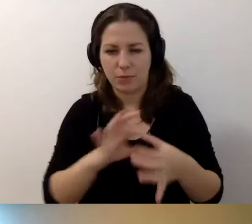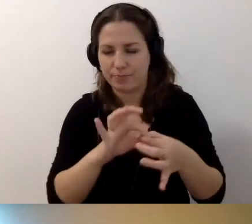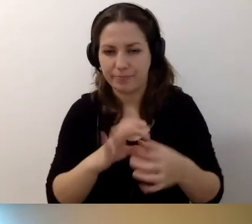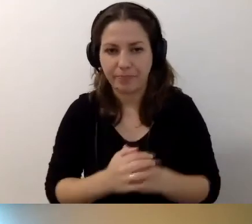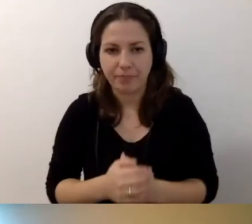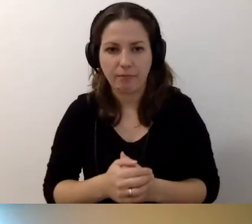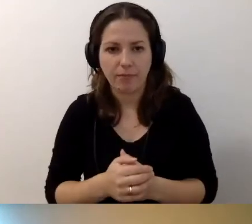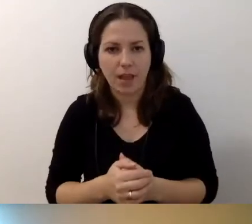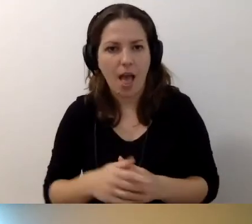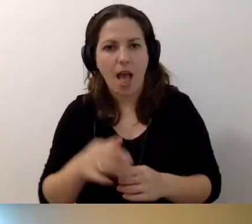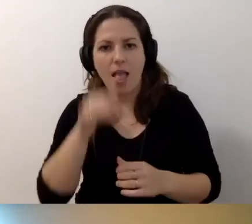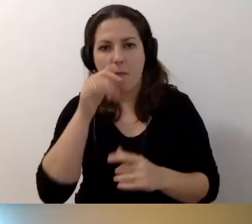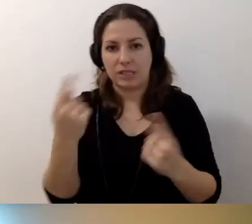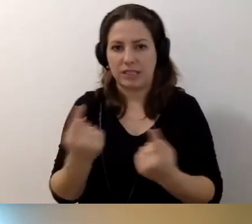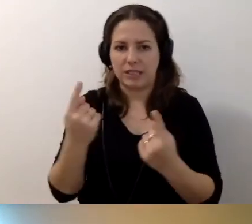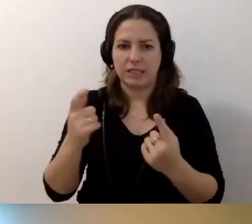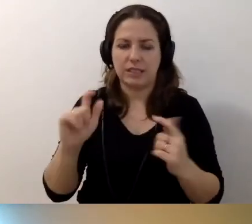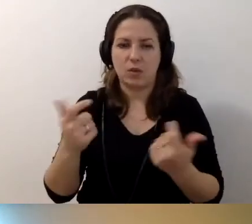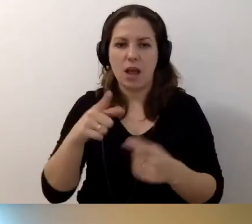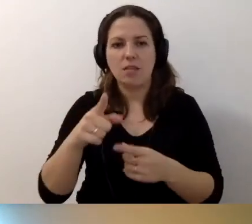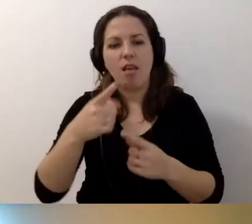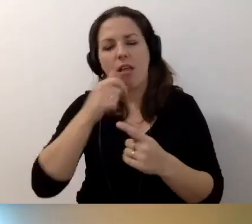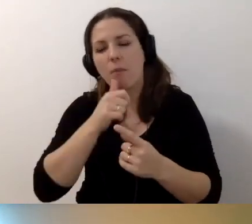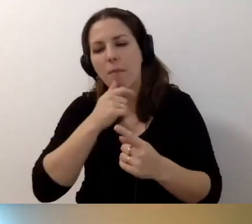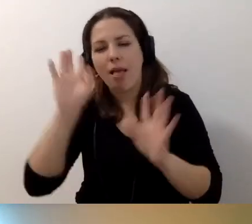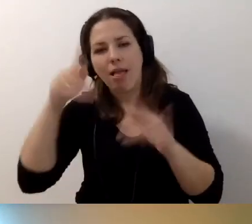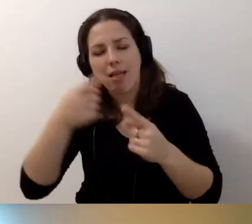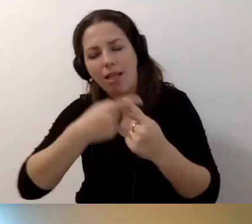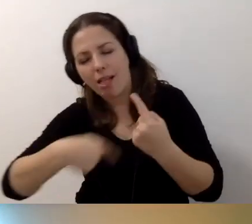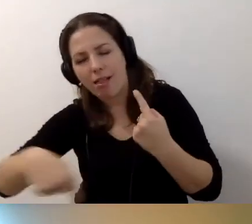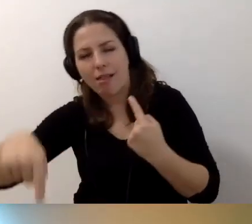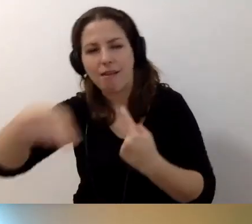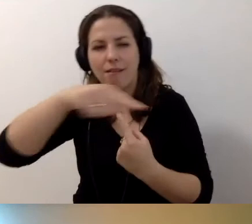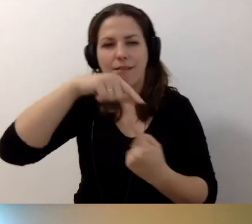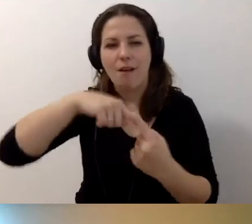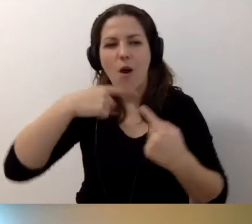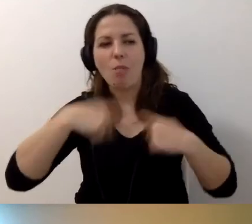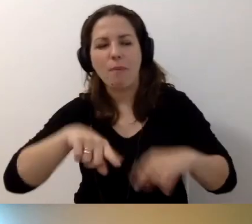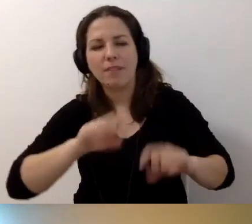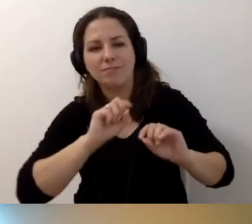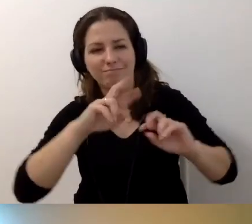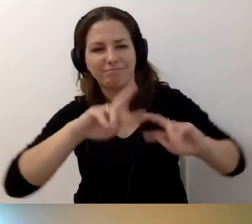MAŁGORZATA: Ale nie może się zdarzyć, że ktoś będzie chciał to obejść i przerzucić odpowiedzialność na drugą stronę?